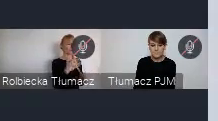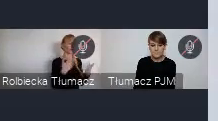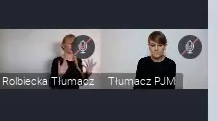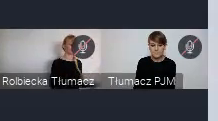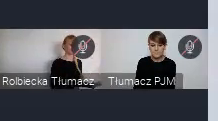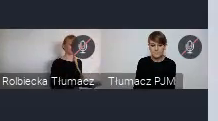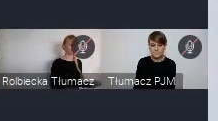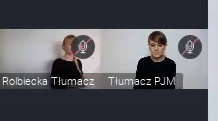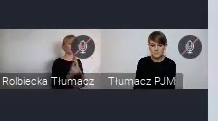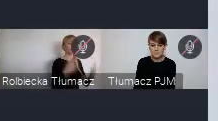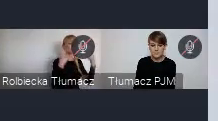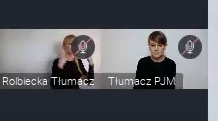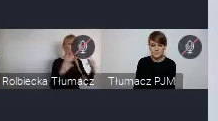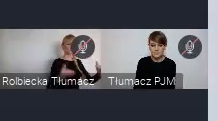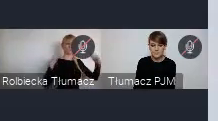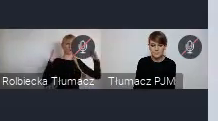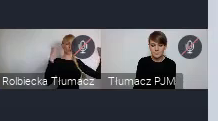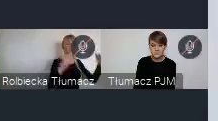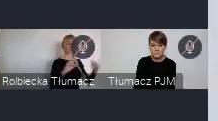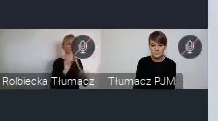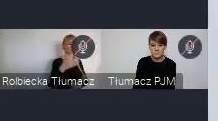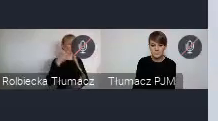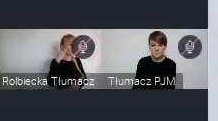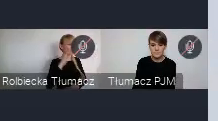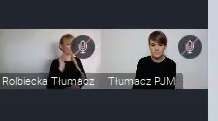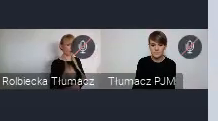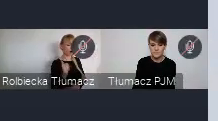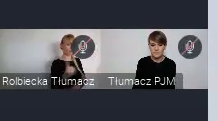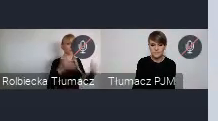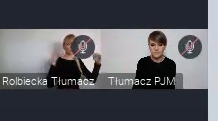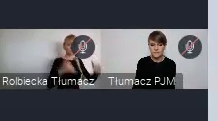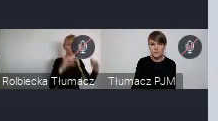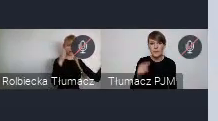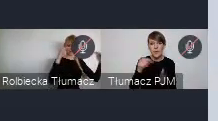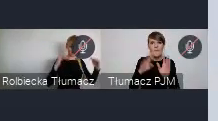No bo, to właśnie mają być warsztaty, w miejszej skali, dłużej trwającej.